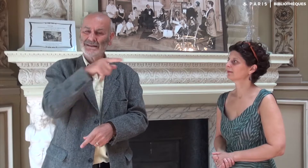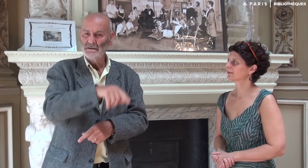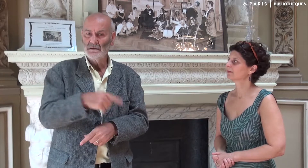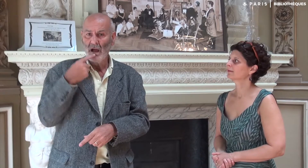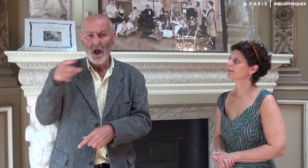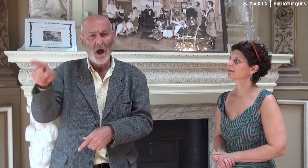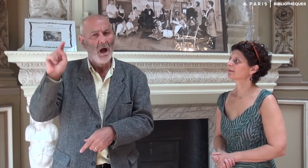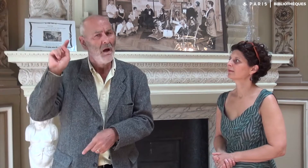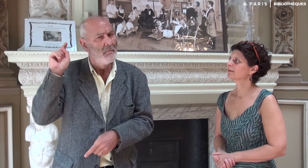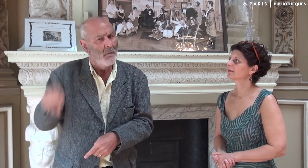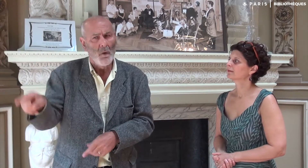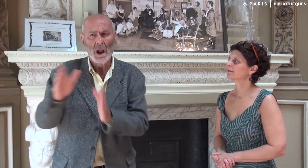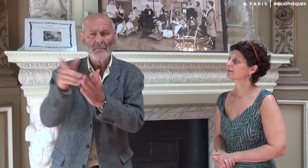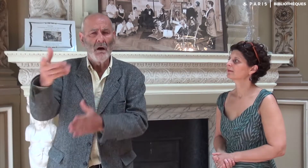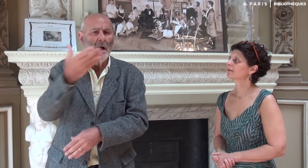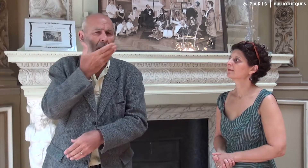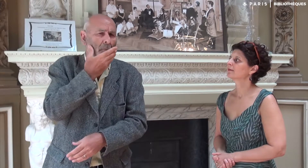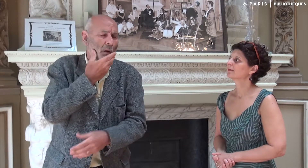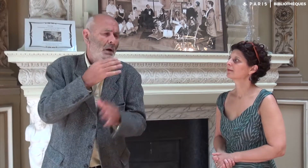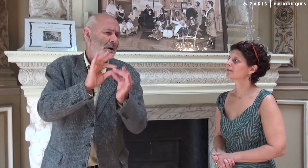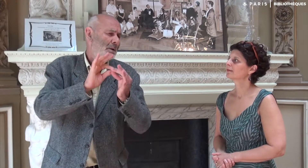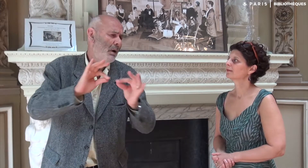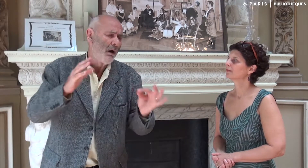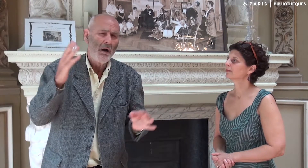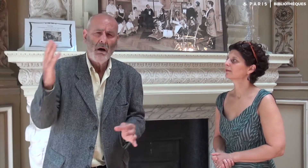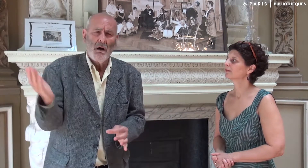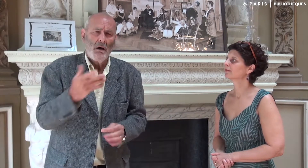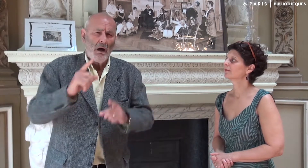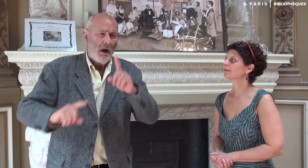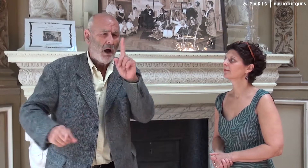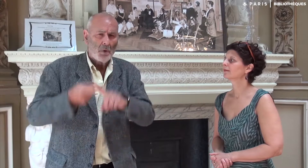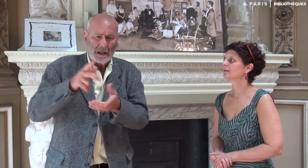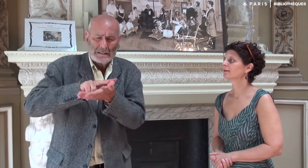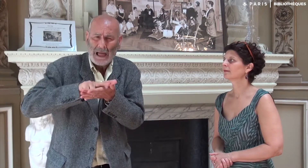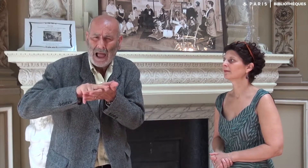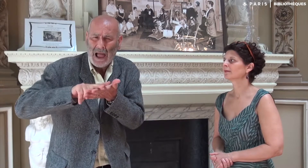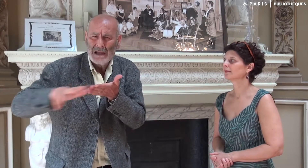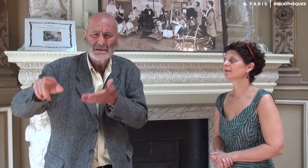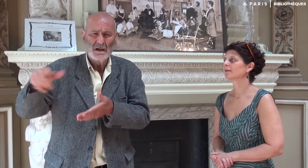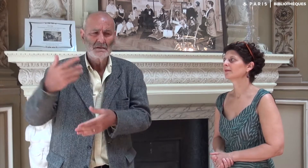m’a recommandé d’écrire cette belle histoire, d’en garder une trace.